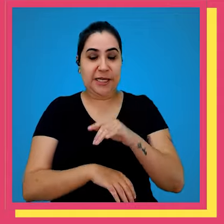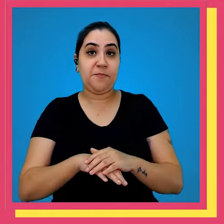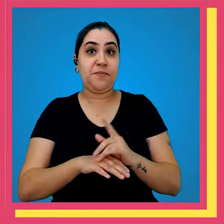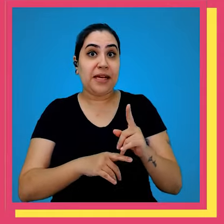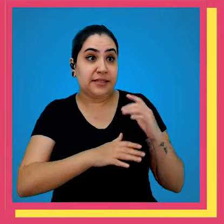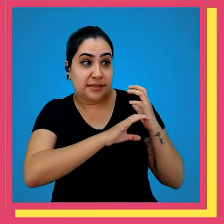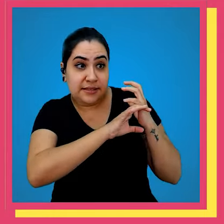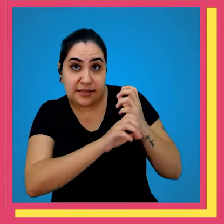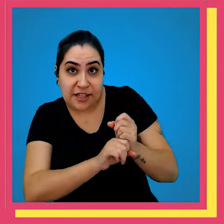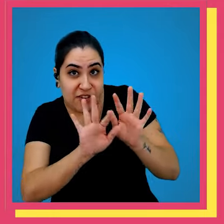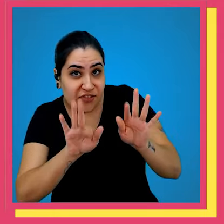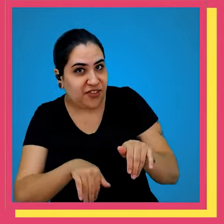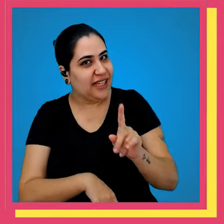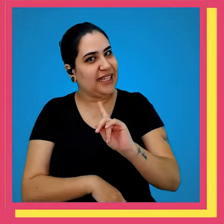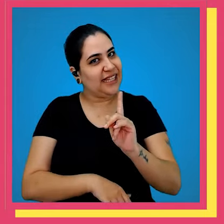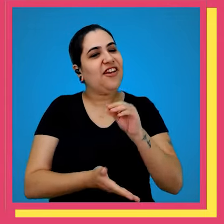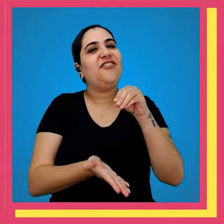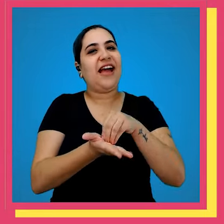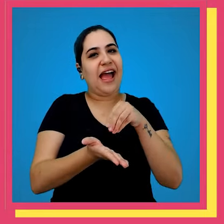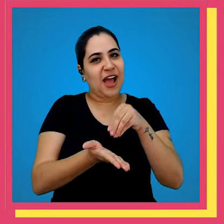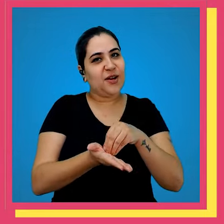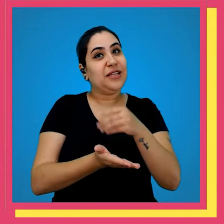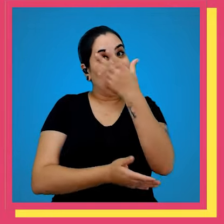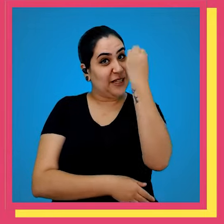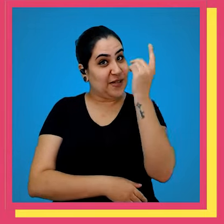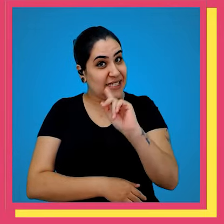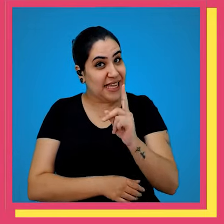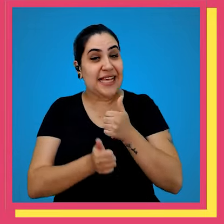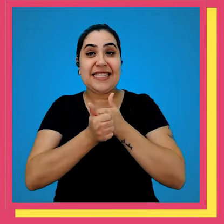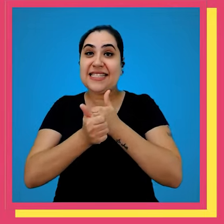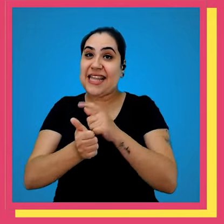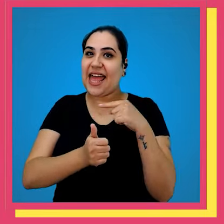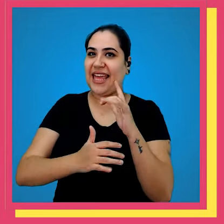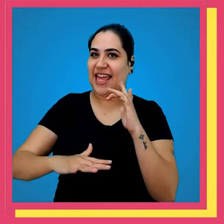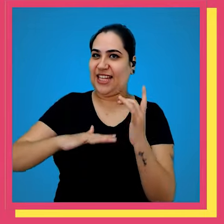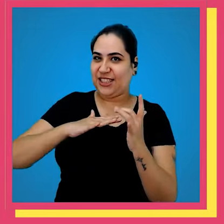atenção nossa jornada ainda tá longe de acabar então não se esquece de seguir a